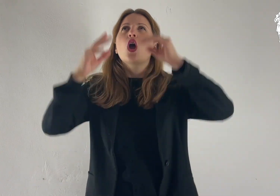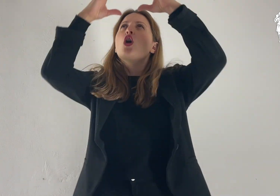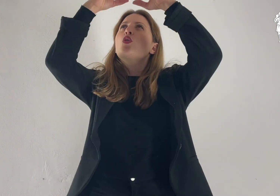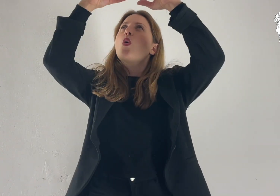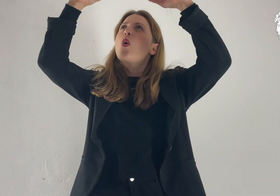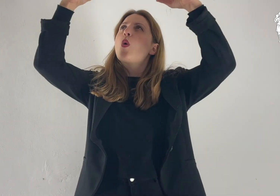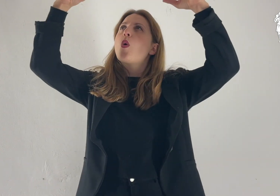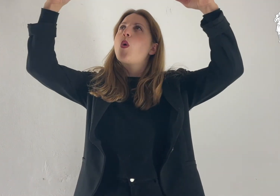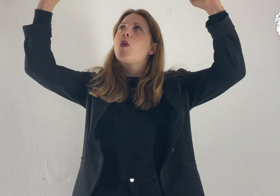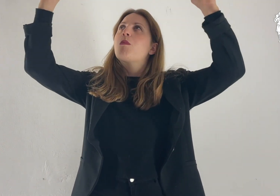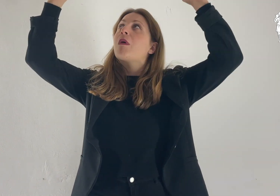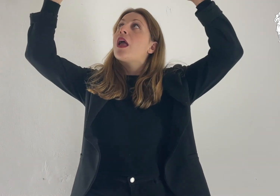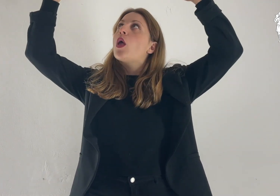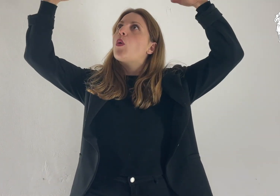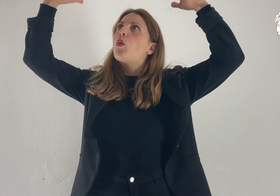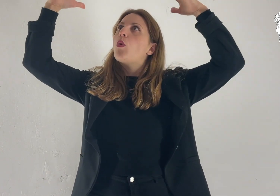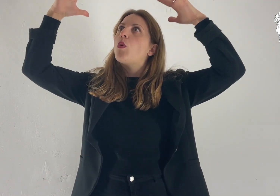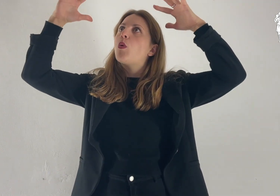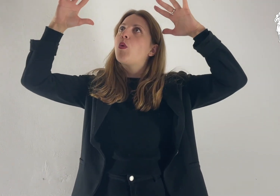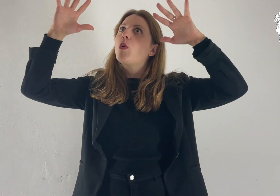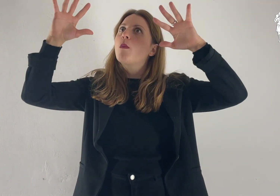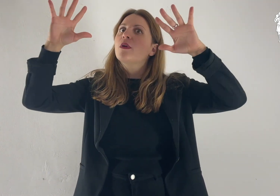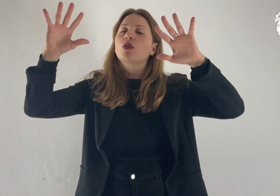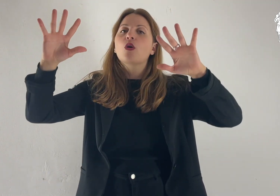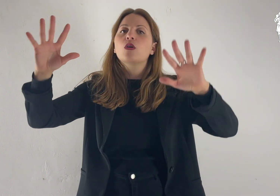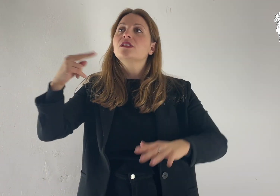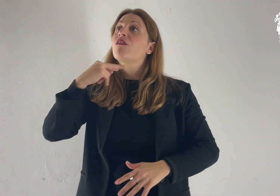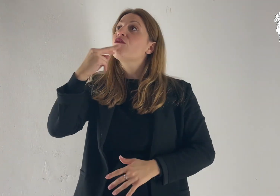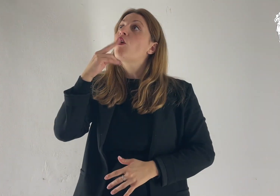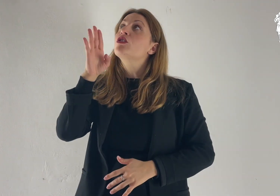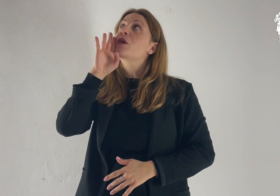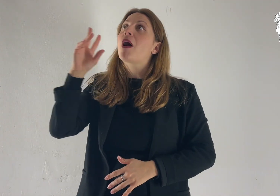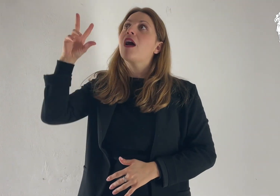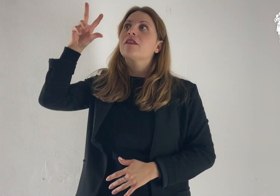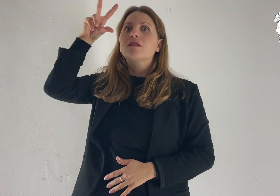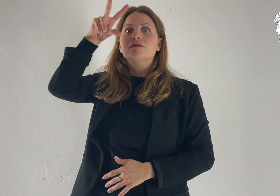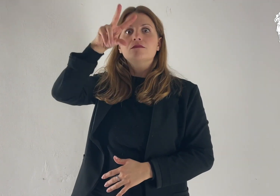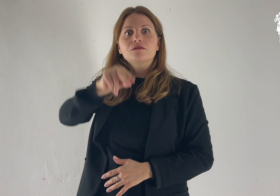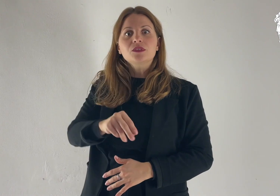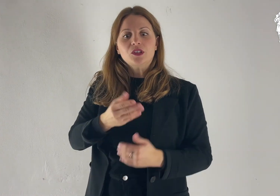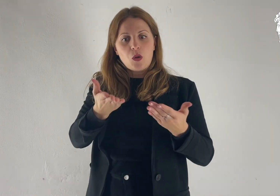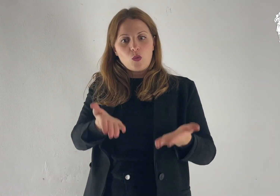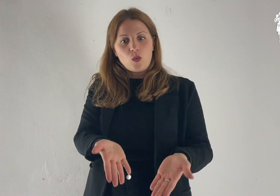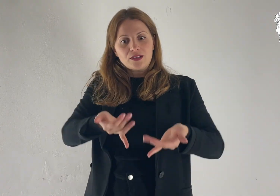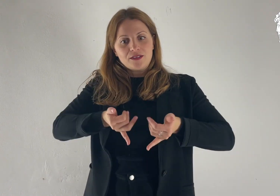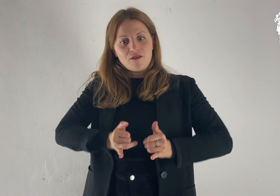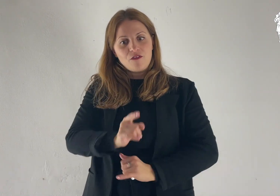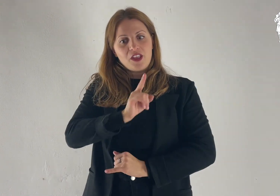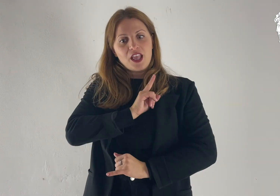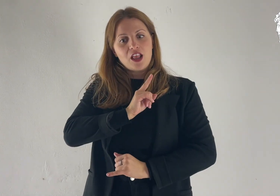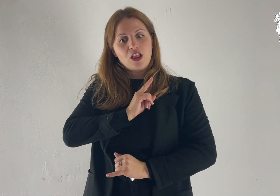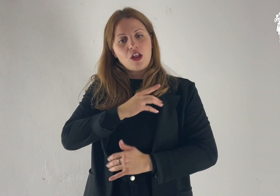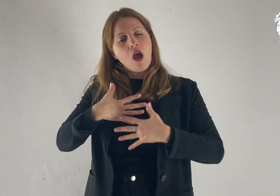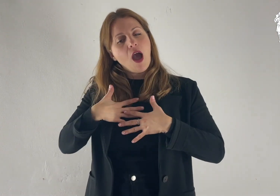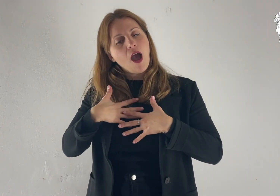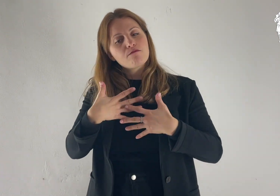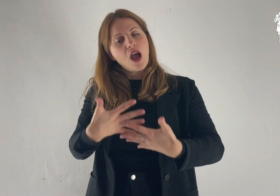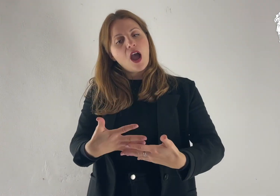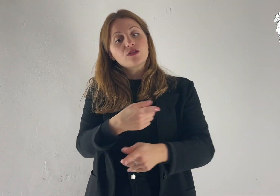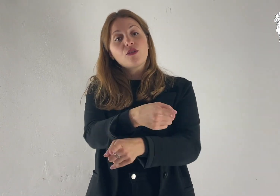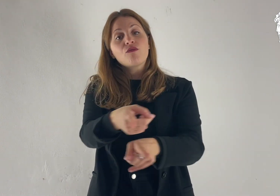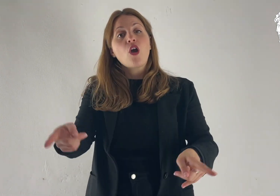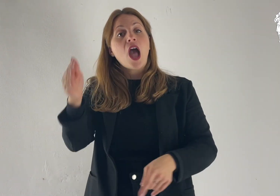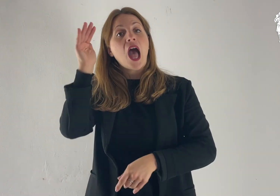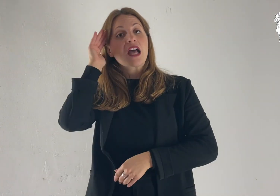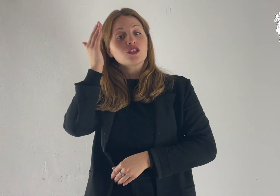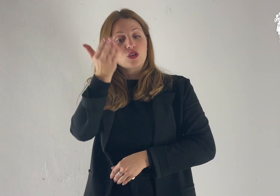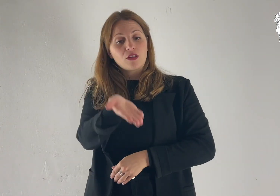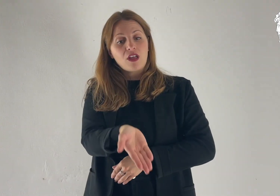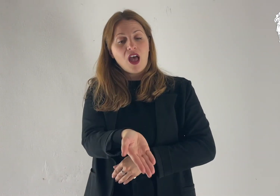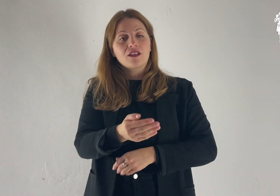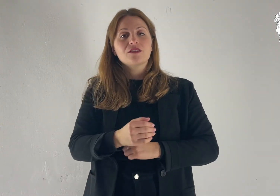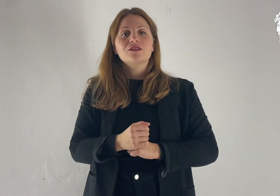Dalla nube luminosa, si udì la voce del Padre: «Questi è il mio Figlio, l’amato: ascoltatelo!».